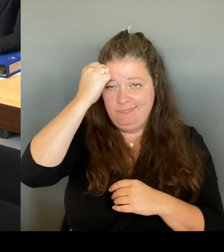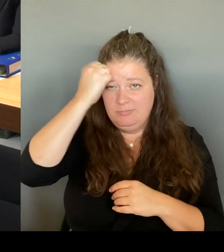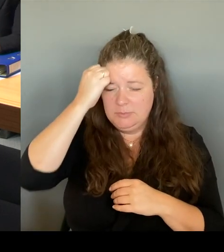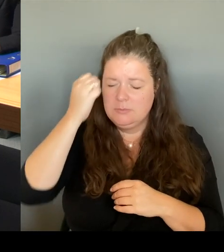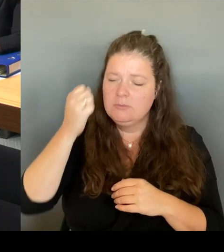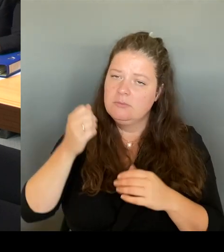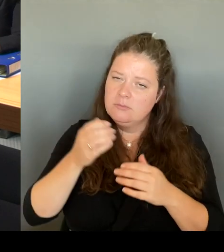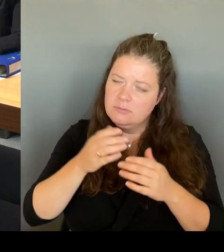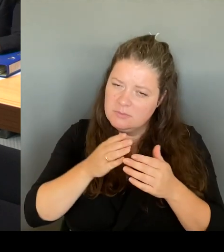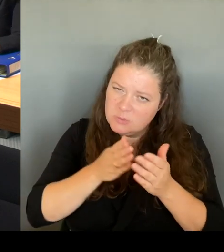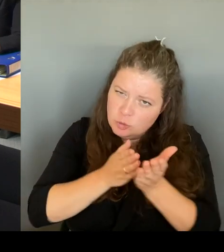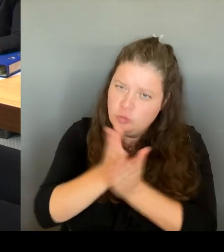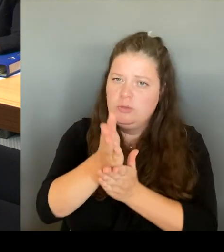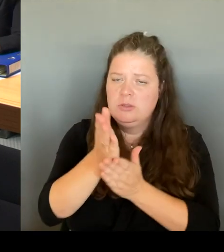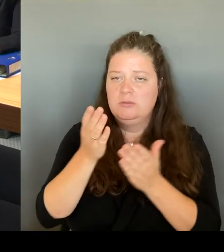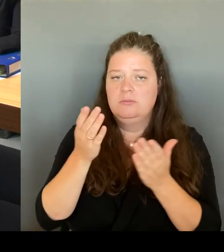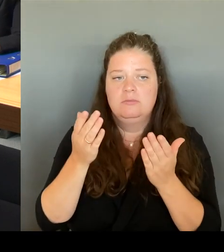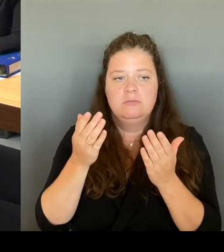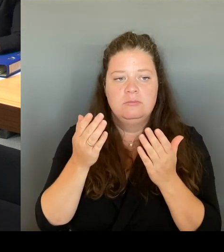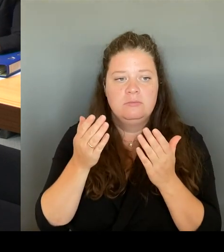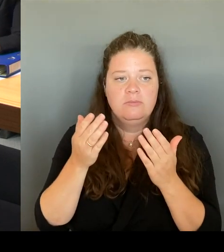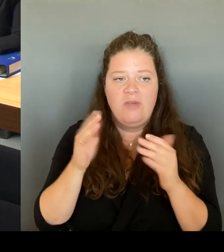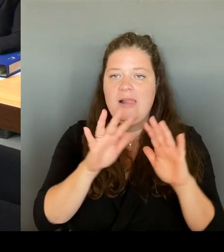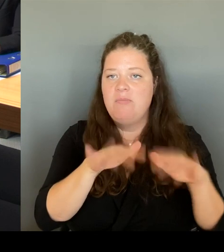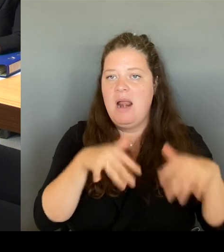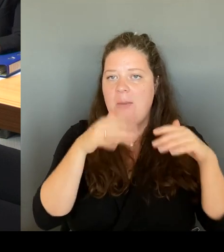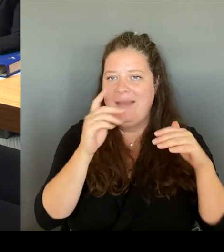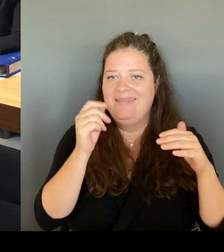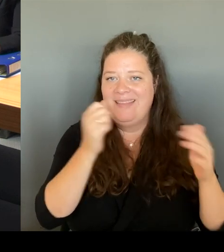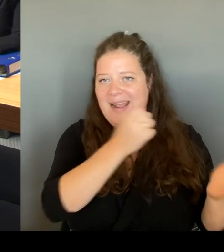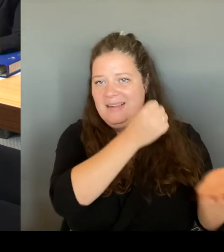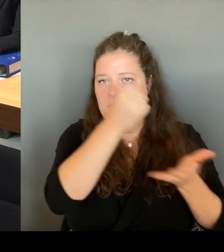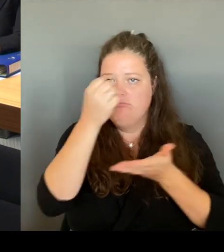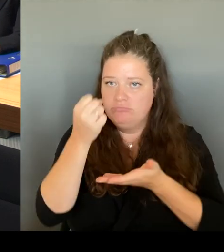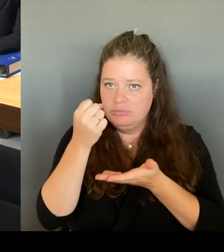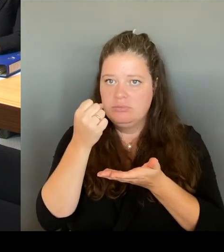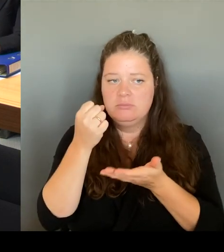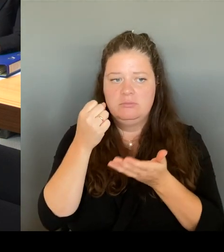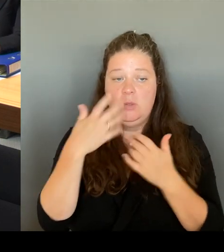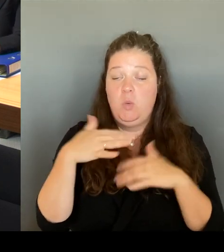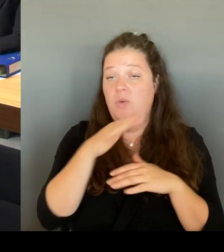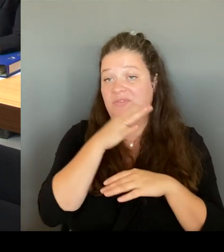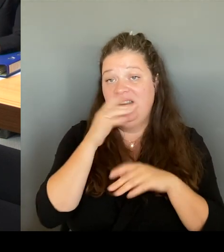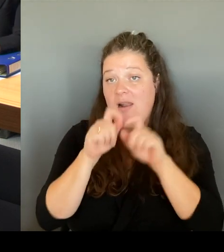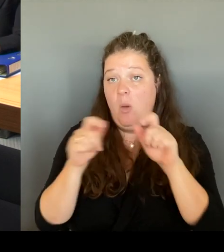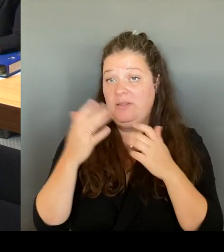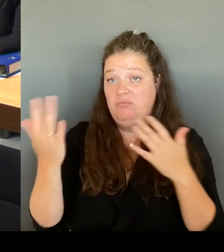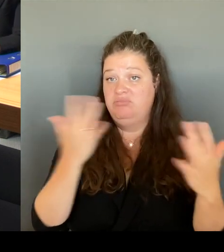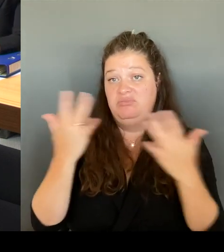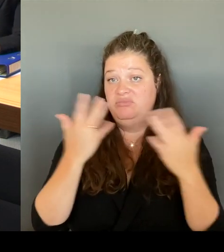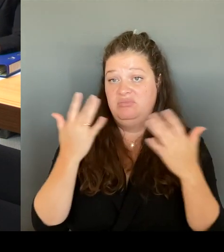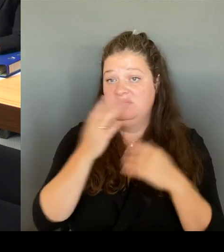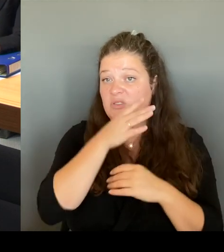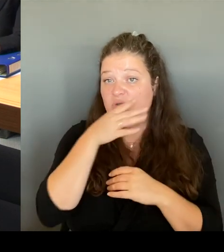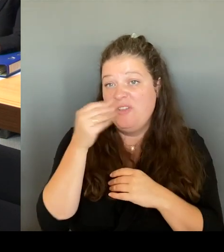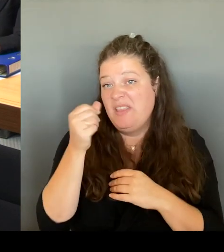bin da auch viel kritisiert worden, dass es zu hoch ist, aber es hat sich gelohnt und wir werden auch da weiterhin, weil auch da